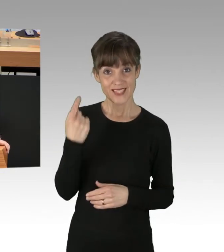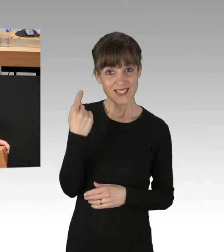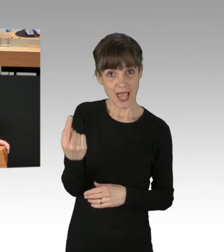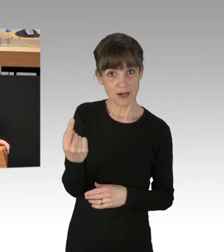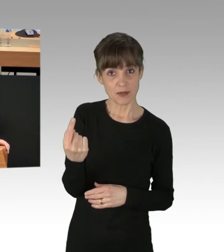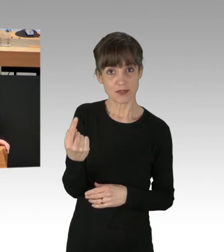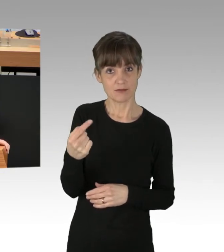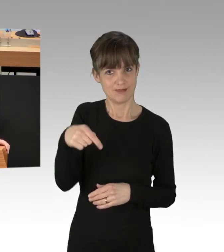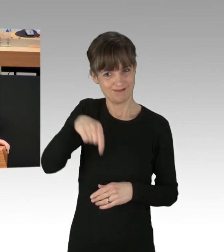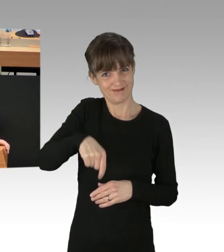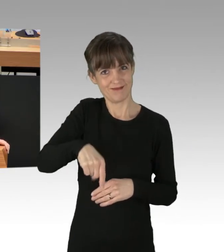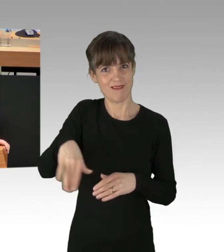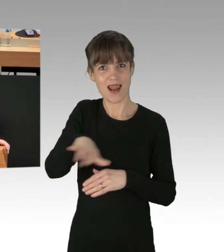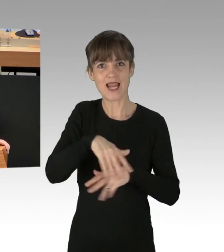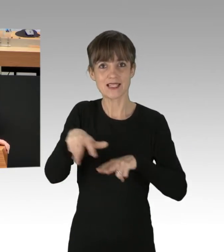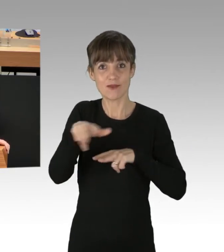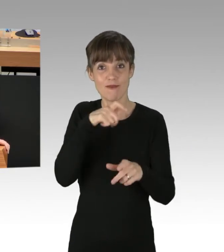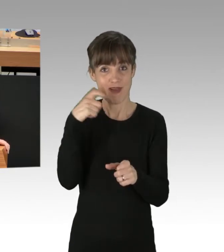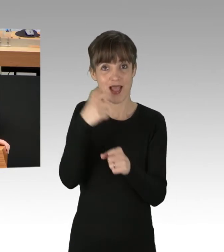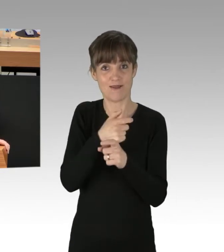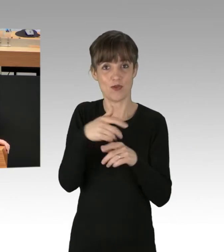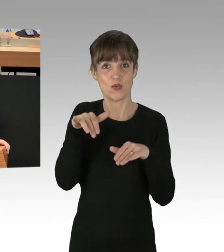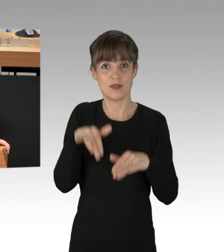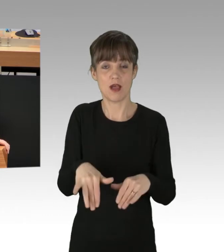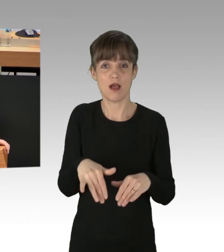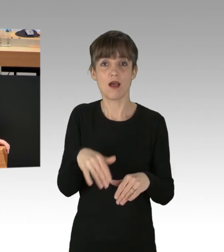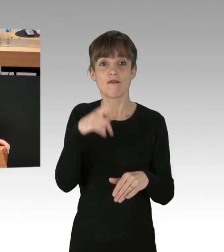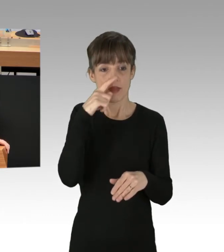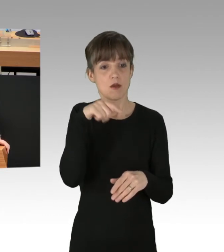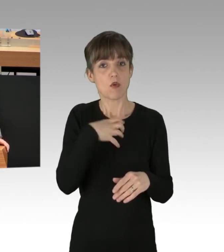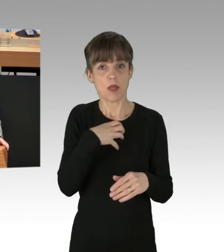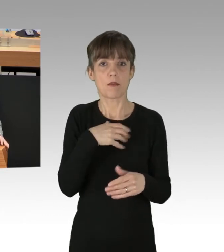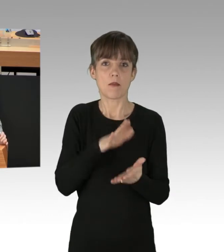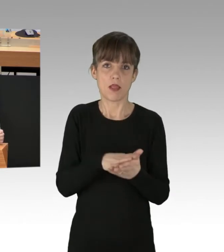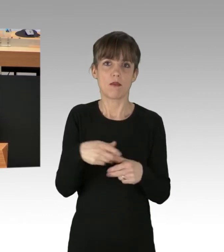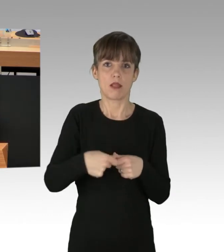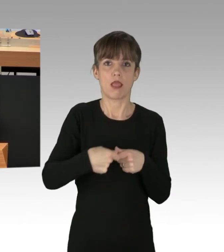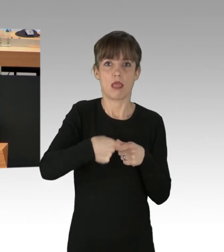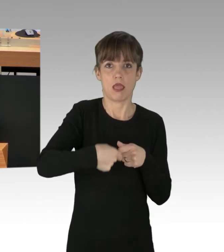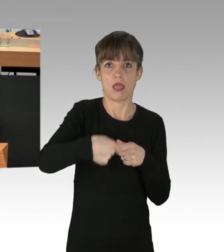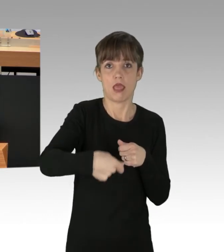diese Landesregierung, ist dafür verantwortlich, wenn dieses Problem weiter andauert. Meine Damen und Herren, Sie sind am Zug,